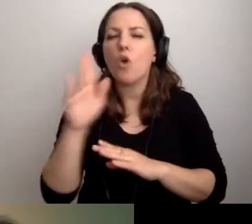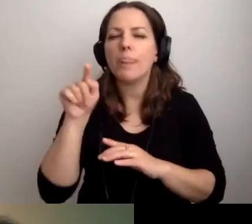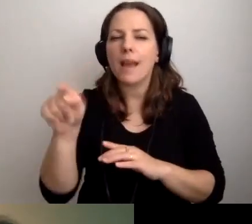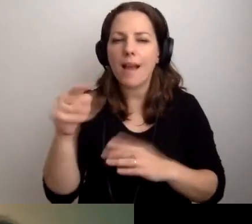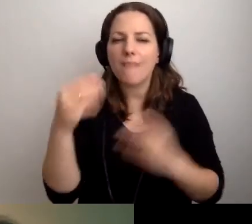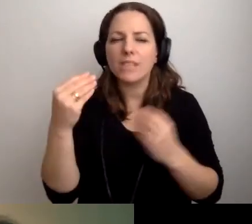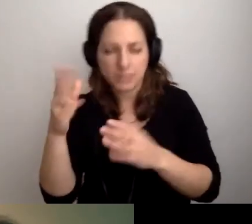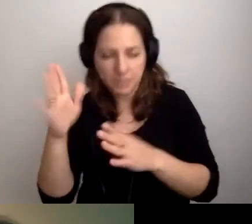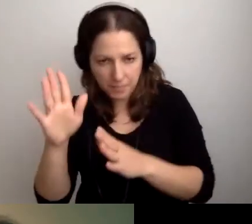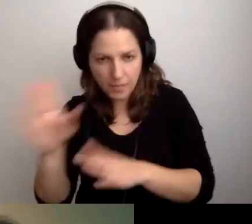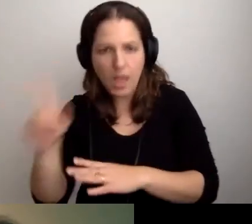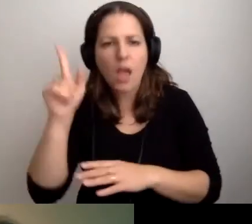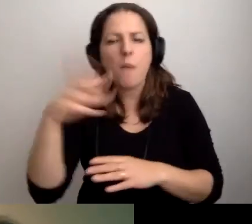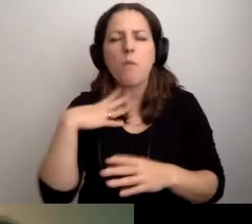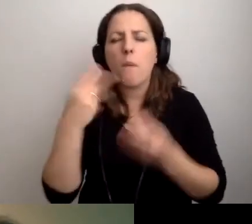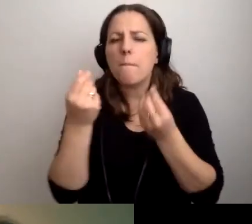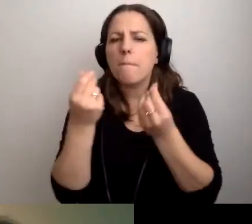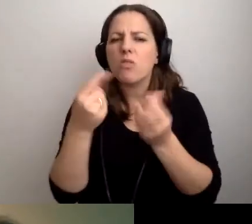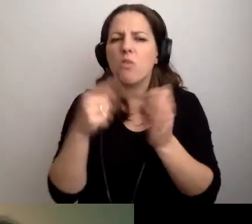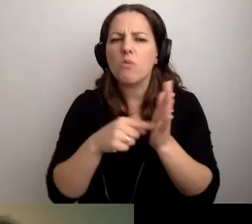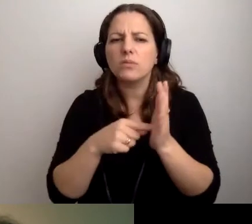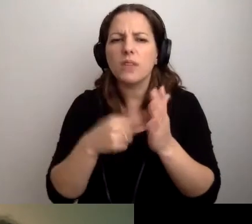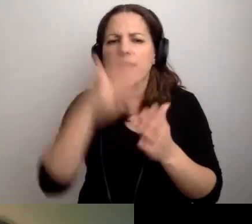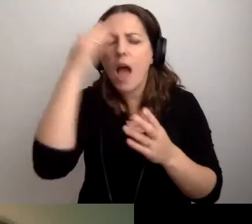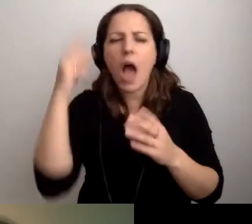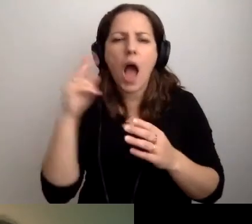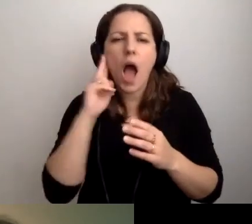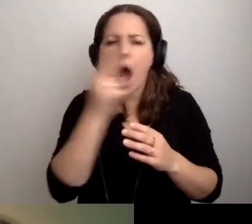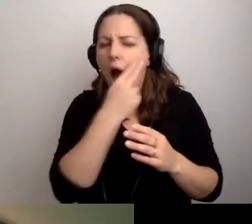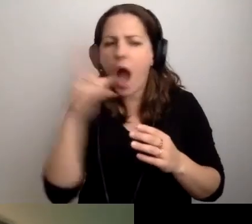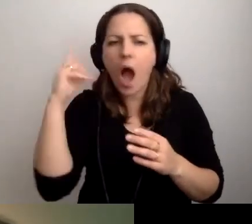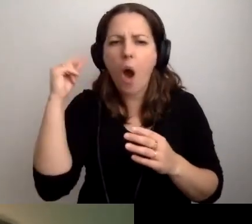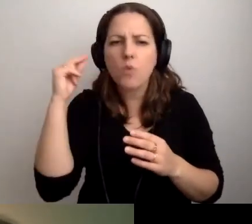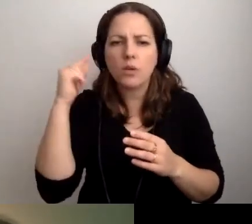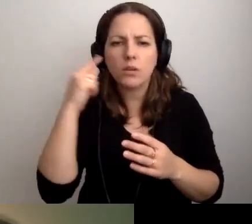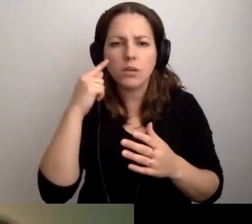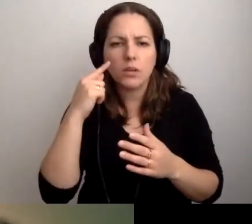Umknęła kwota audiodeskrypcji filmu 15-minutowego.